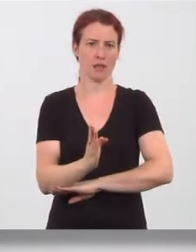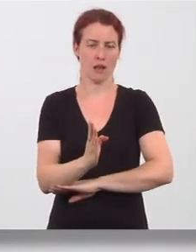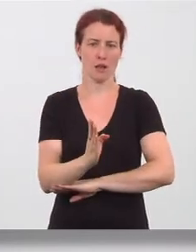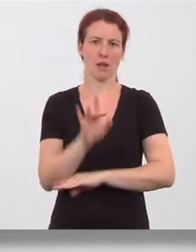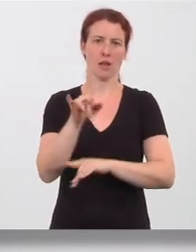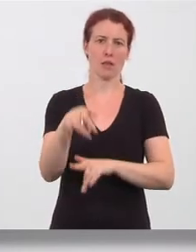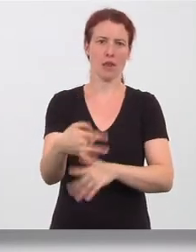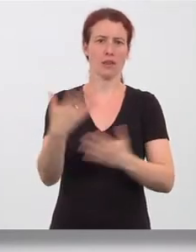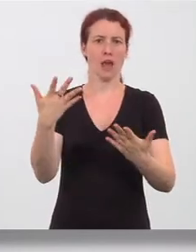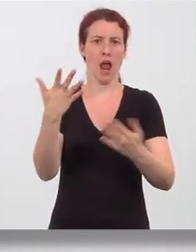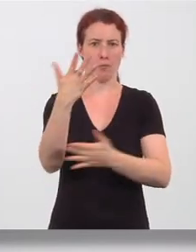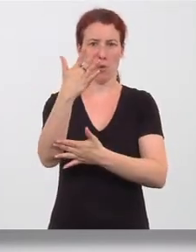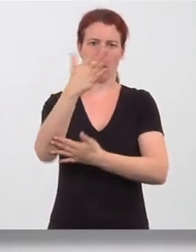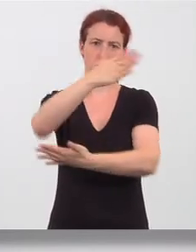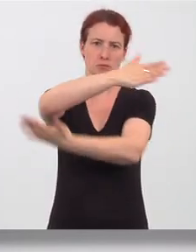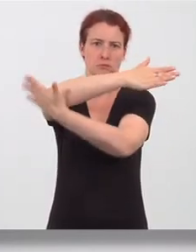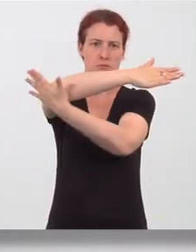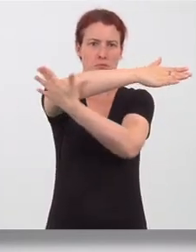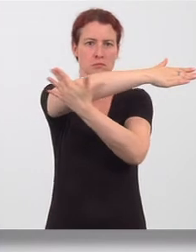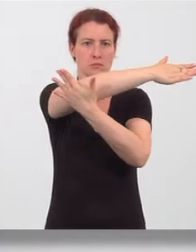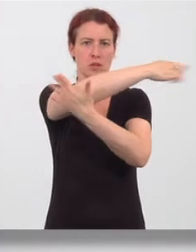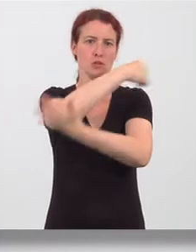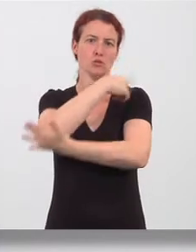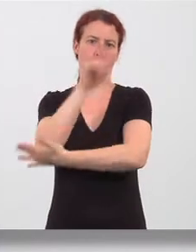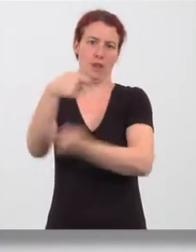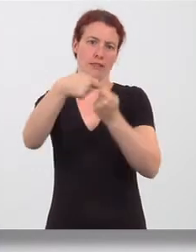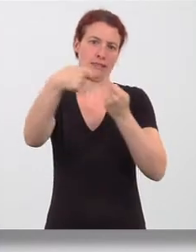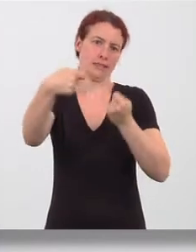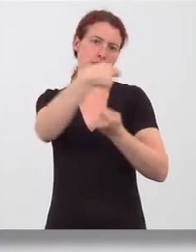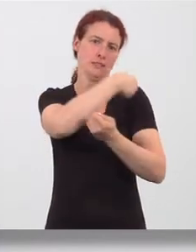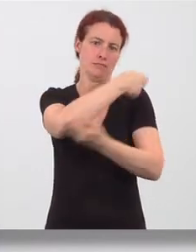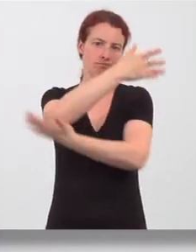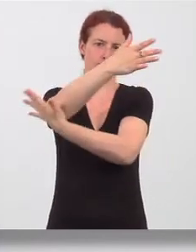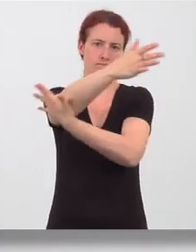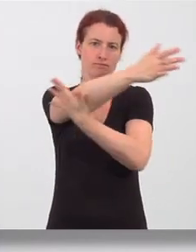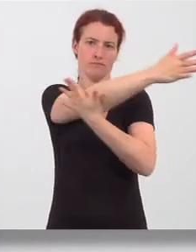Armes zur gegenüberliegenden Schulter gezogen. Gedehnt wird die Muskulatur